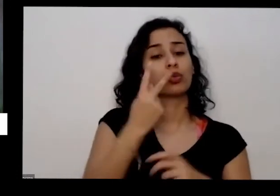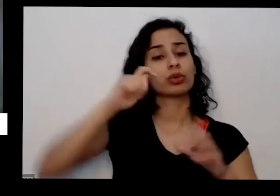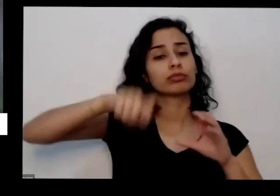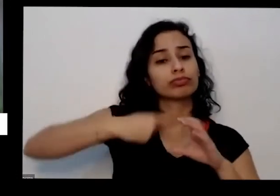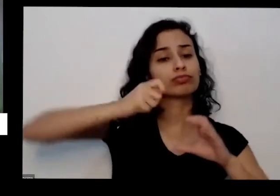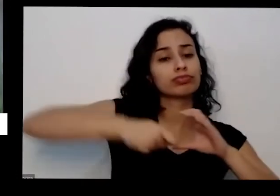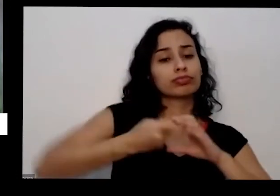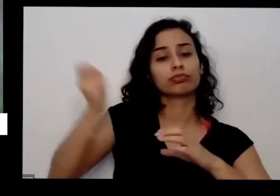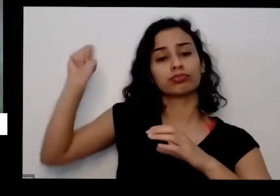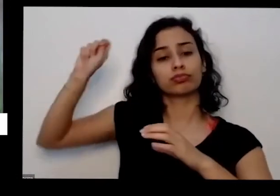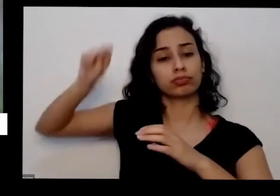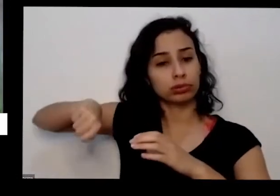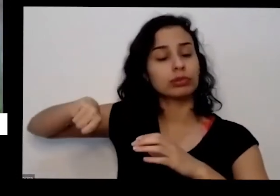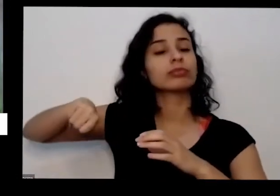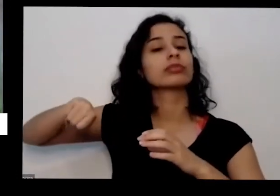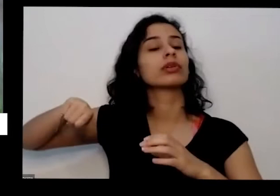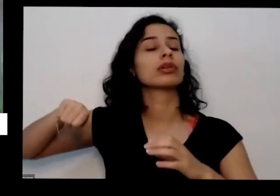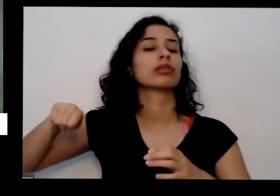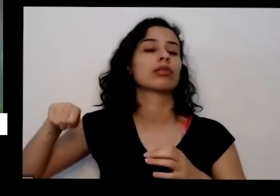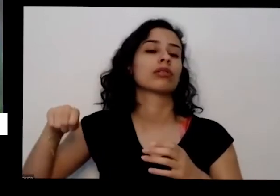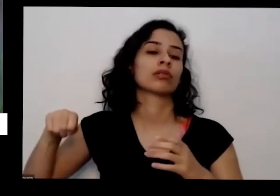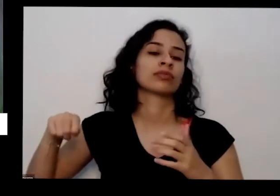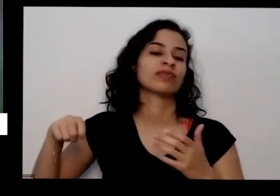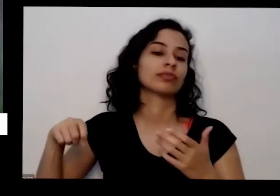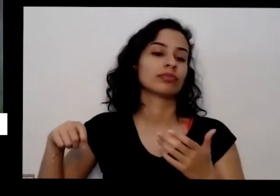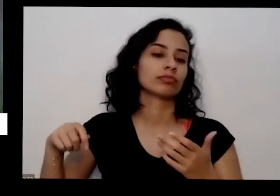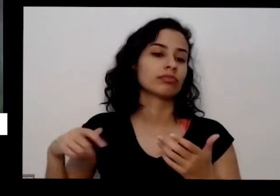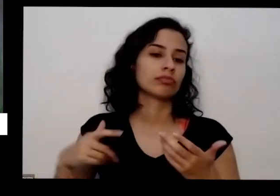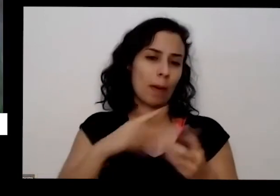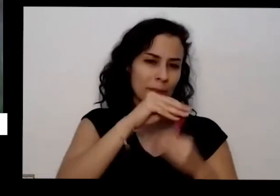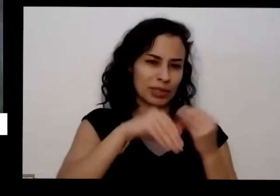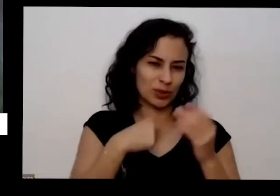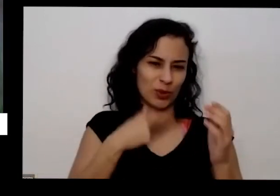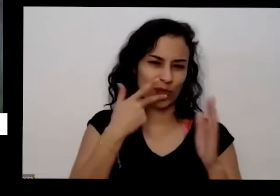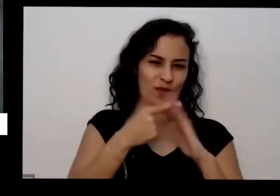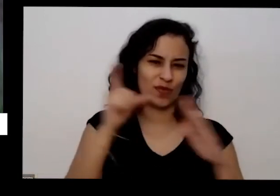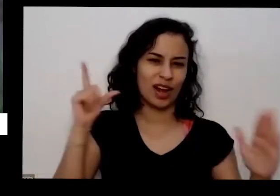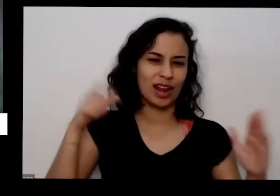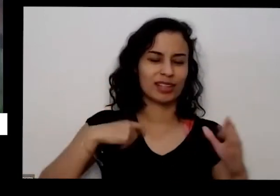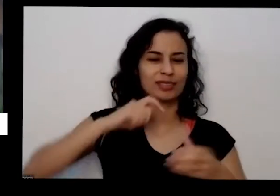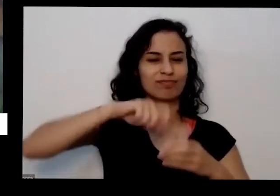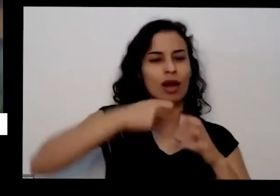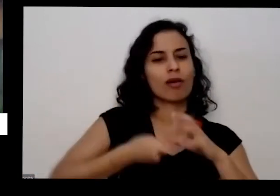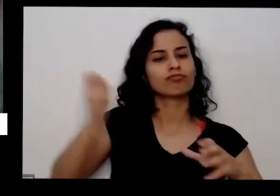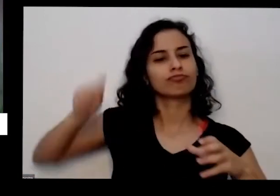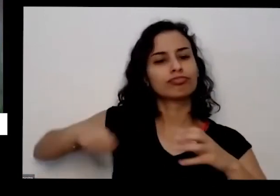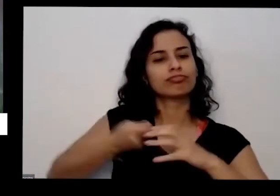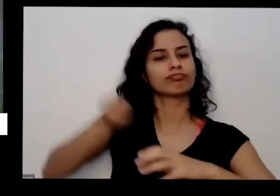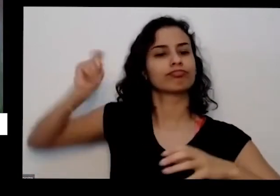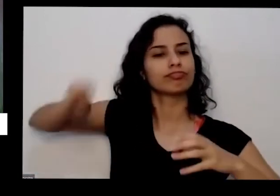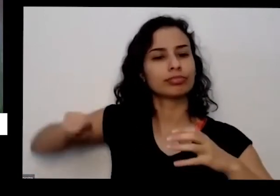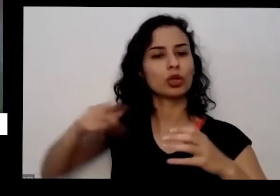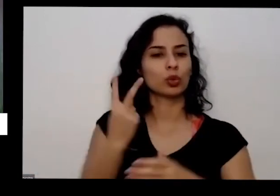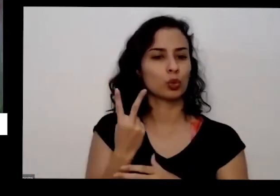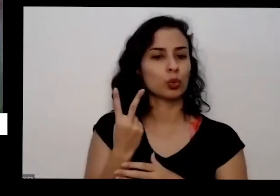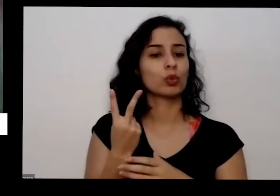No Vazio desse aqui já é suficiente para ele ficar bacana não tem problema se você coloca